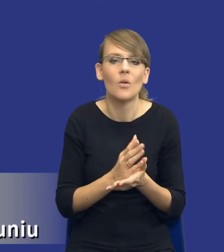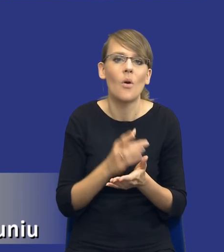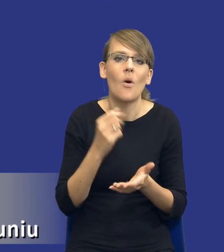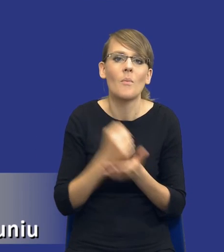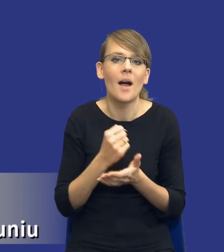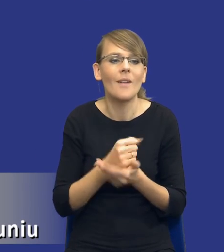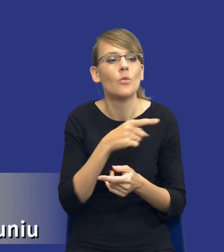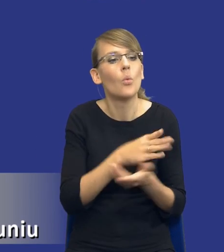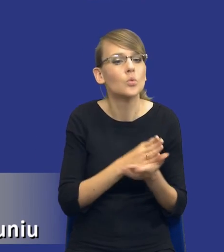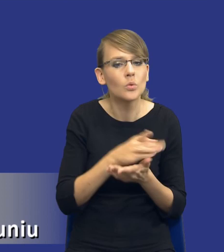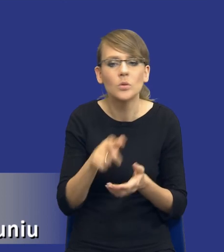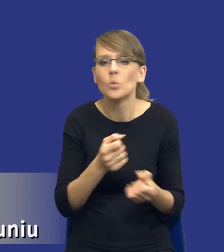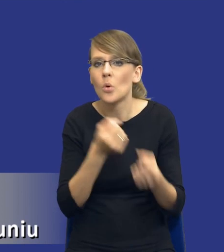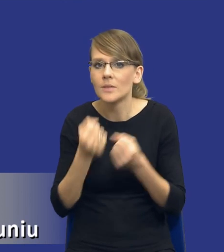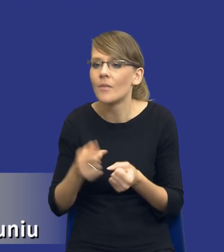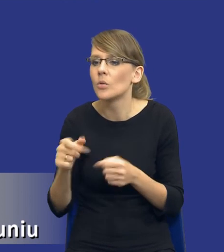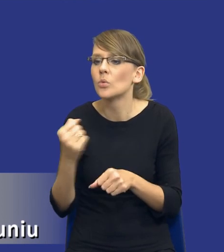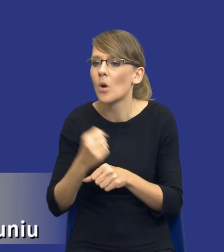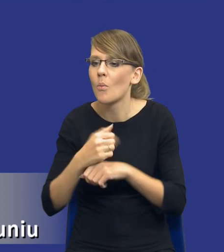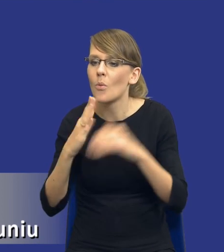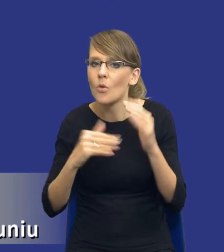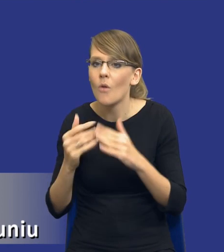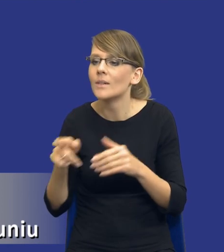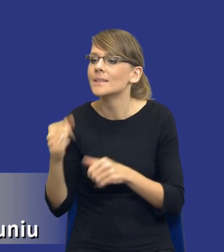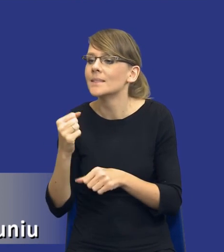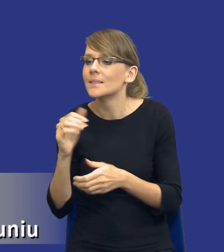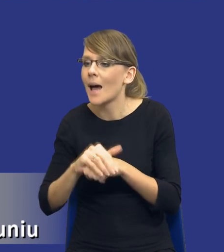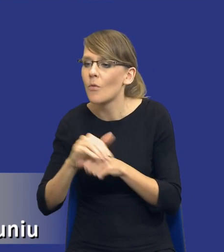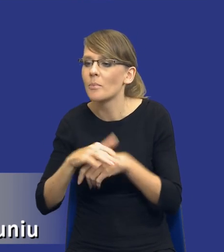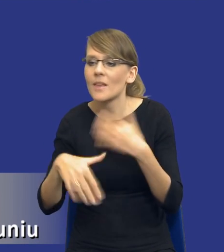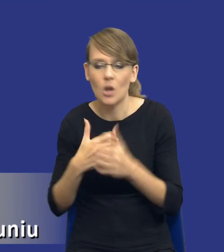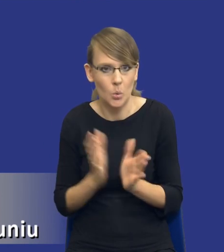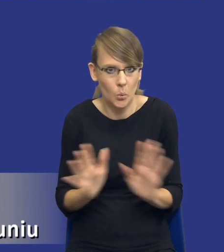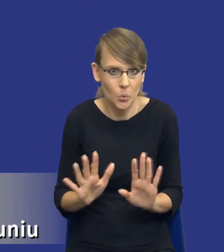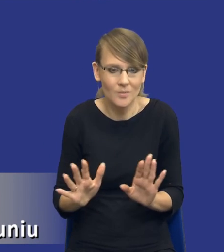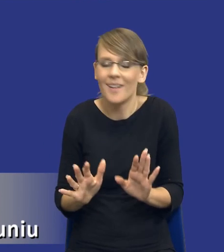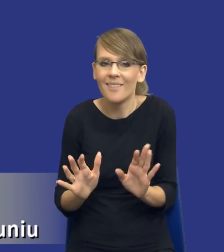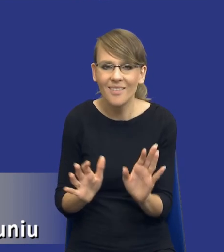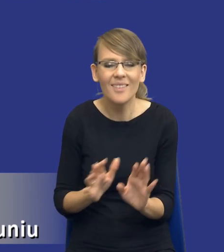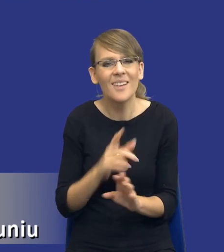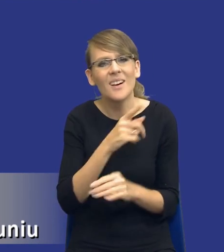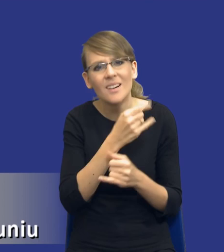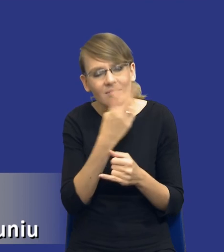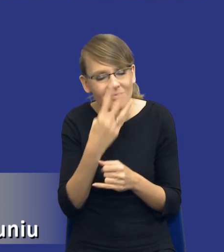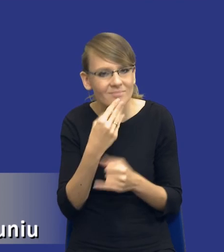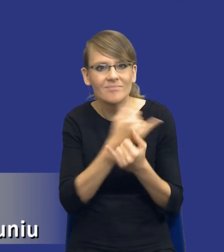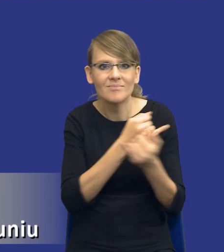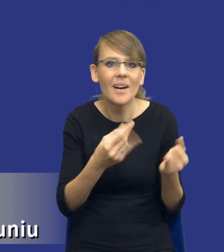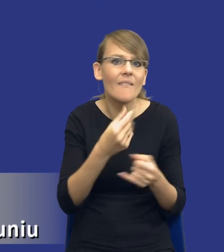dostawy, roboty budowlane czy zamówienia mieszane, one się różnią swoją strukturą, one się różnią swoją wartością, one się różnią poziomem